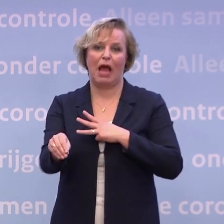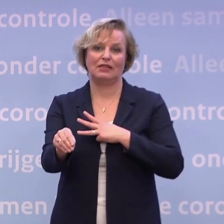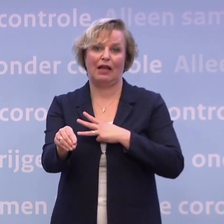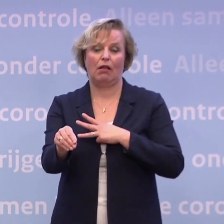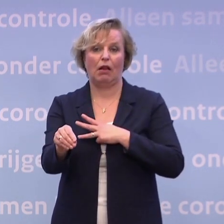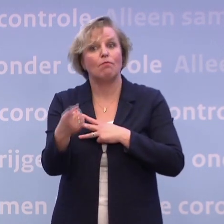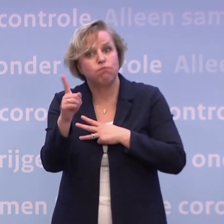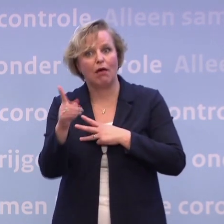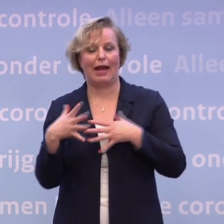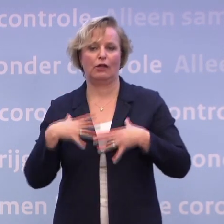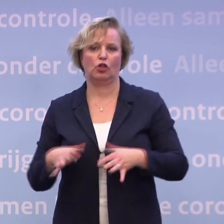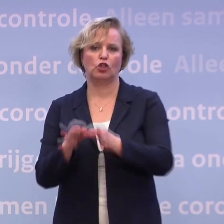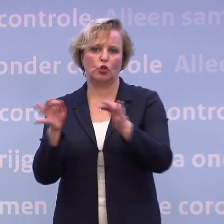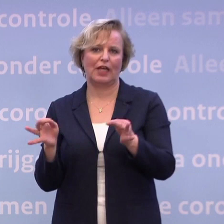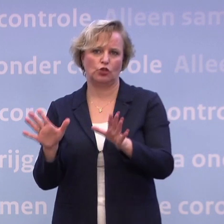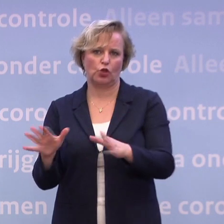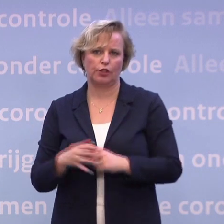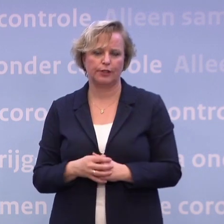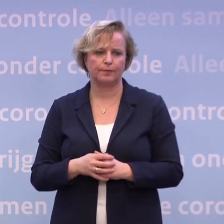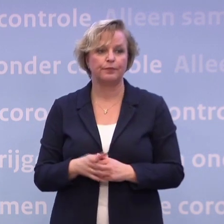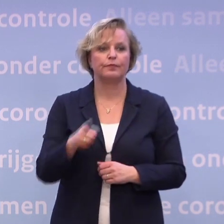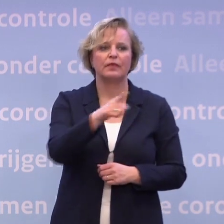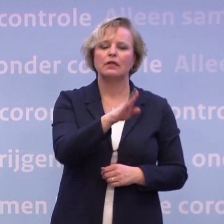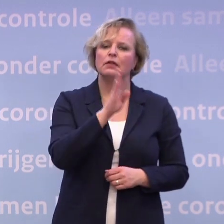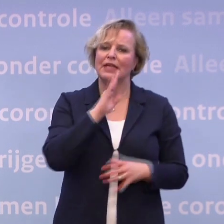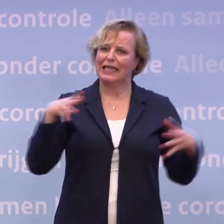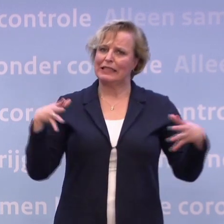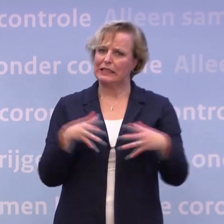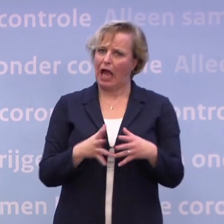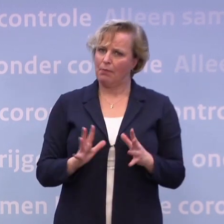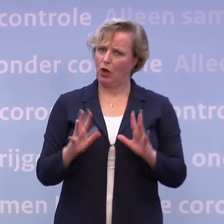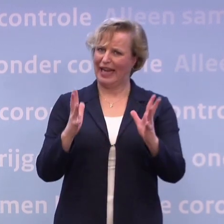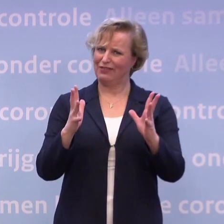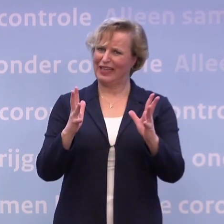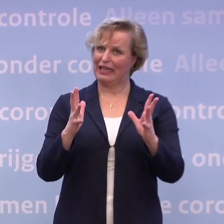Daarom doen we dat. -Maar om de vraag even af te maken... ...als die samenleving vervolgens niet levert...